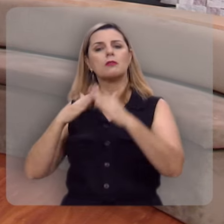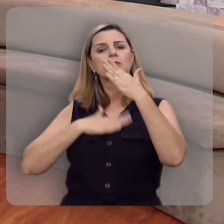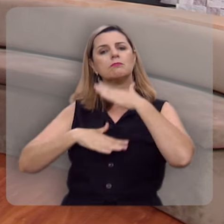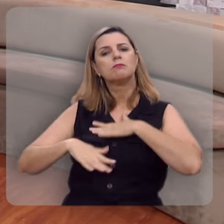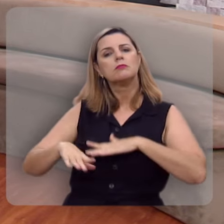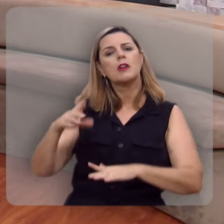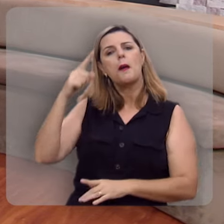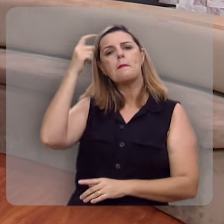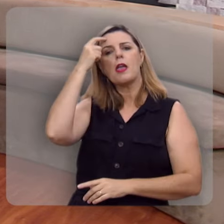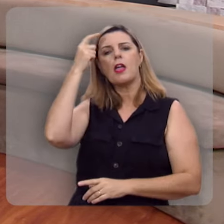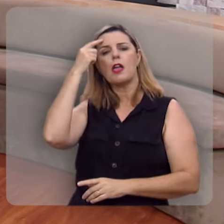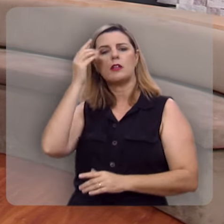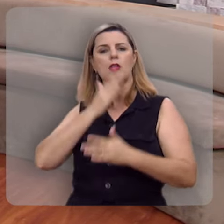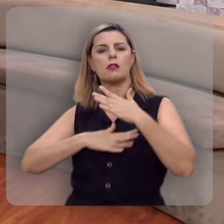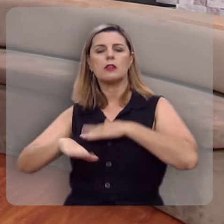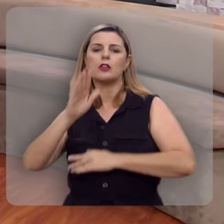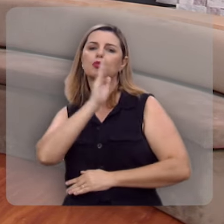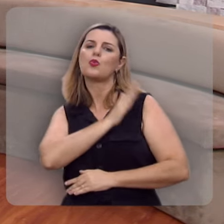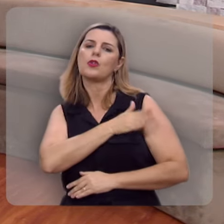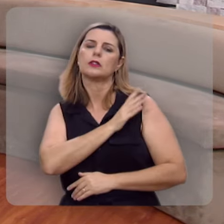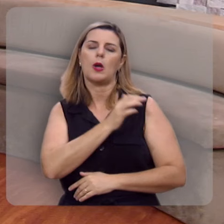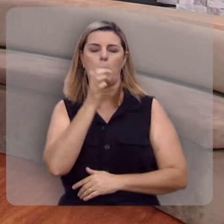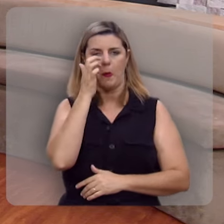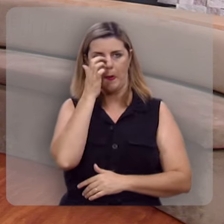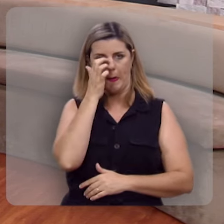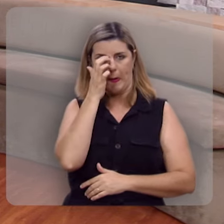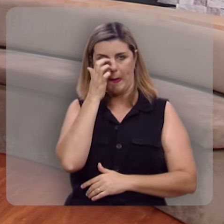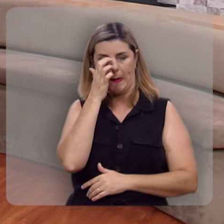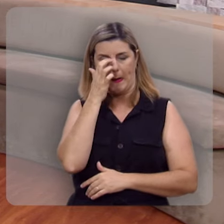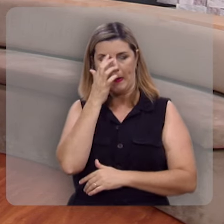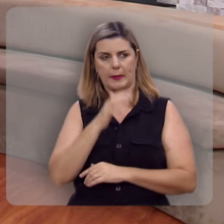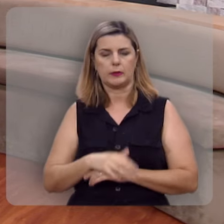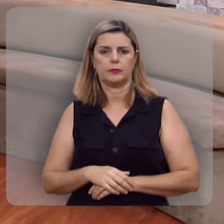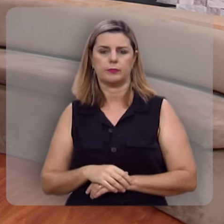na mente, tem descanso no coração.